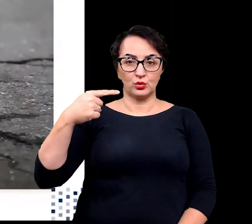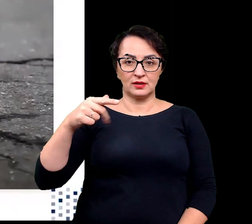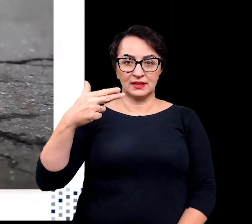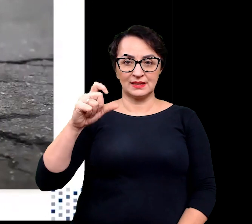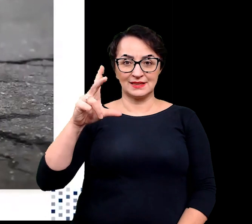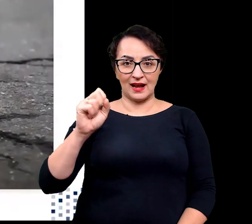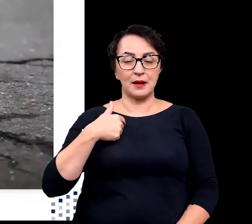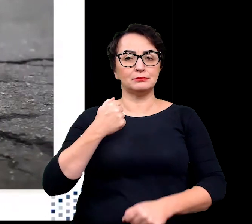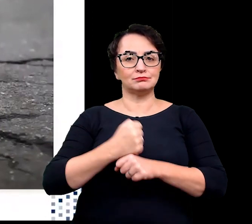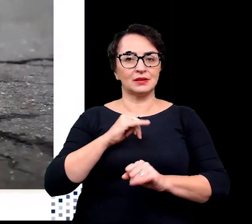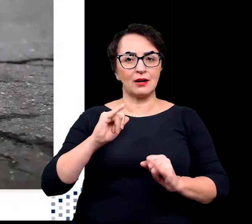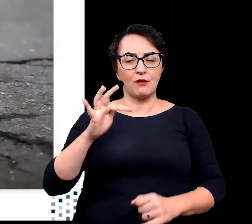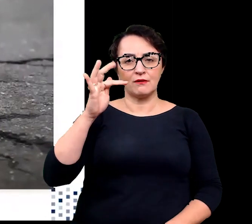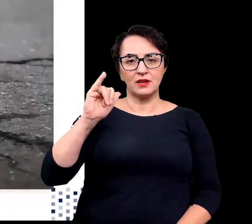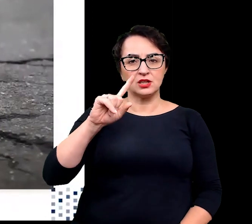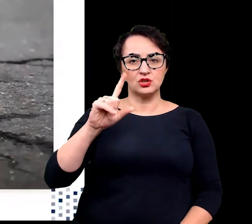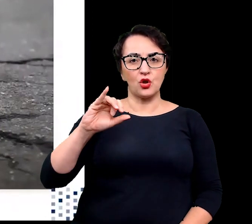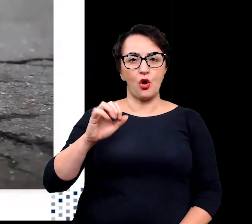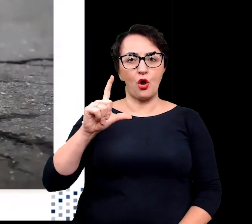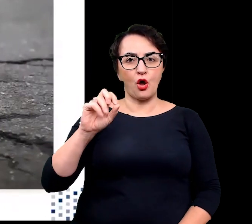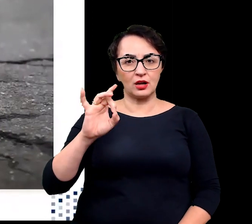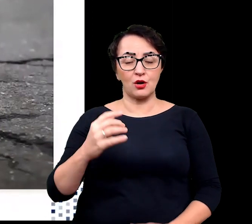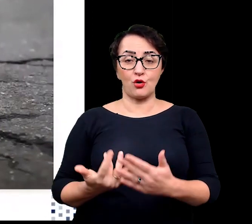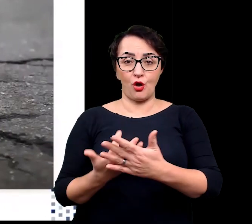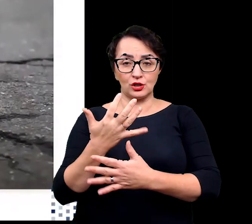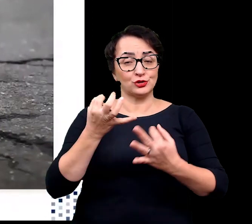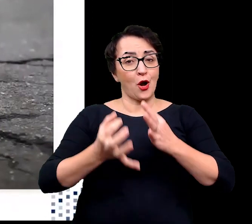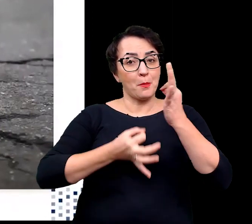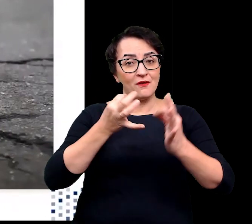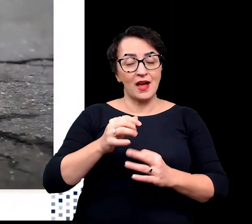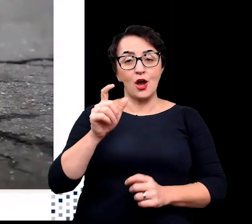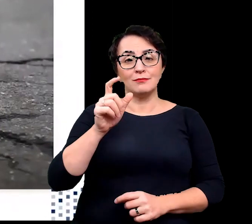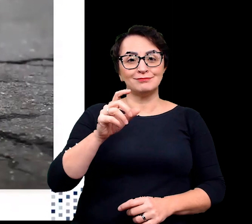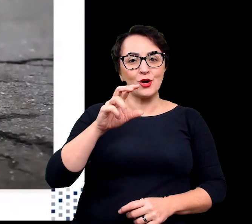i opowiem wam dzisiaj o roślinnych buntownikach, zasiedlających środowiska, ekstremalne.